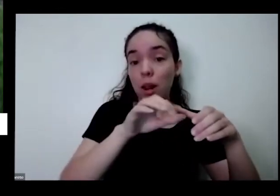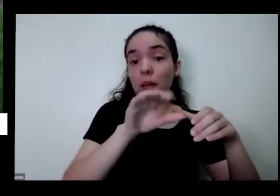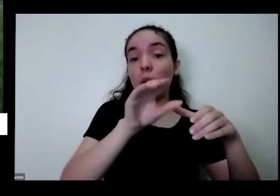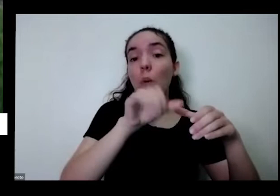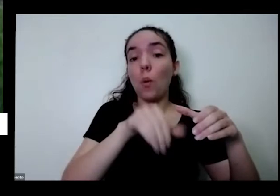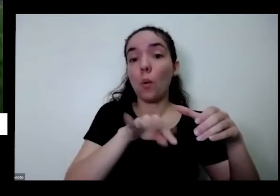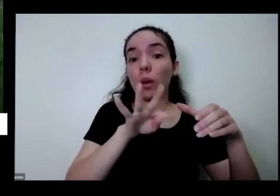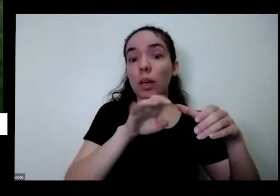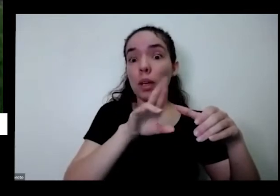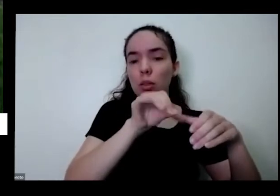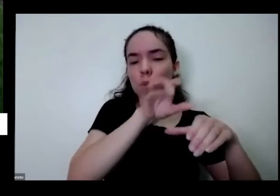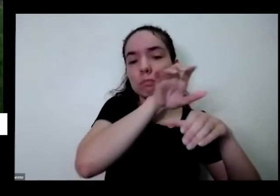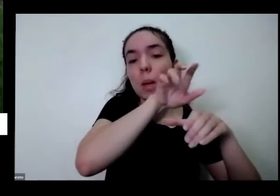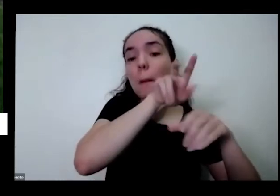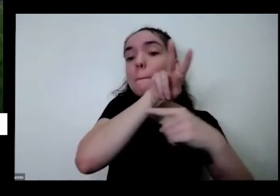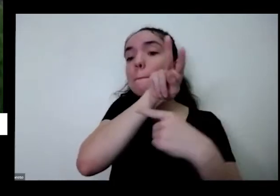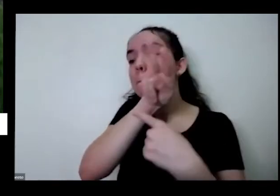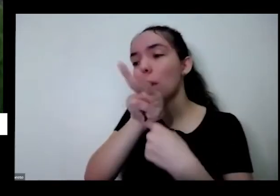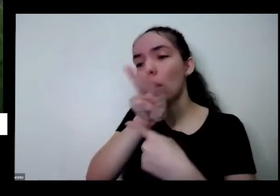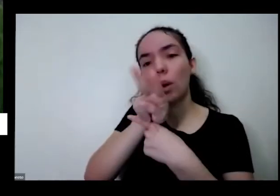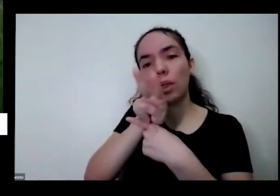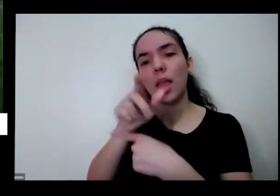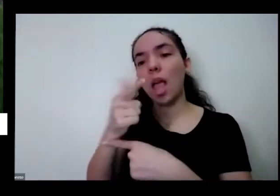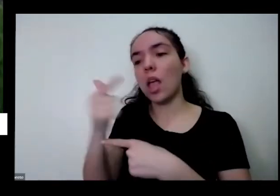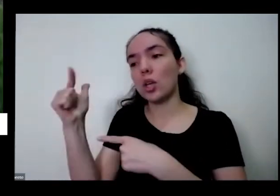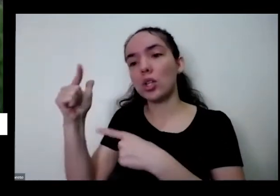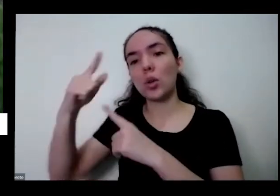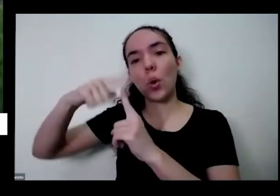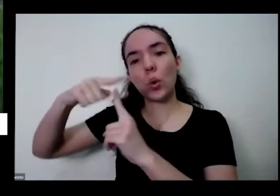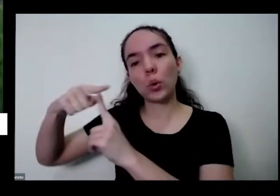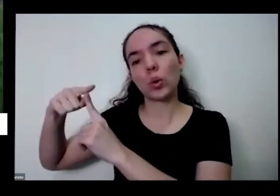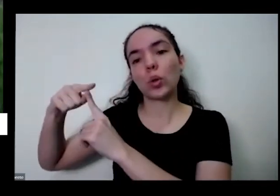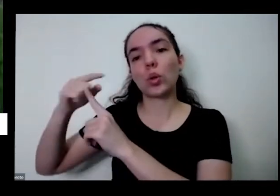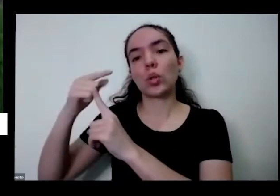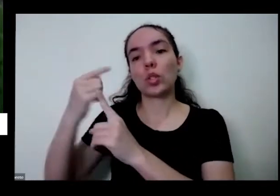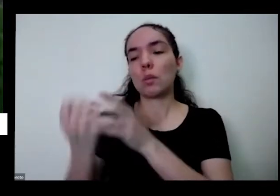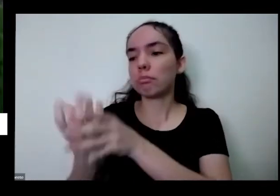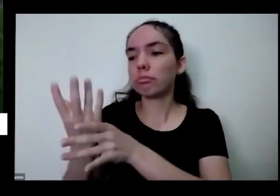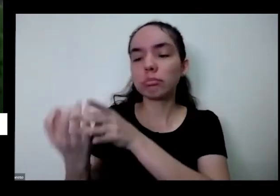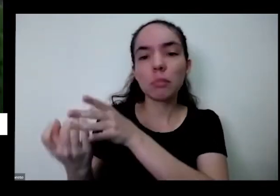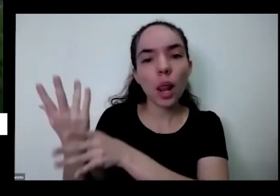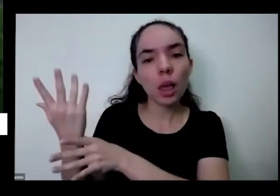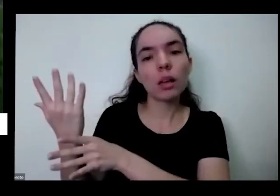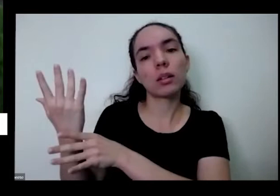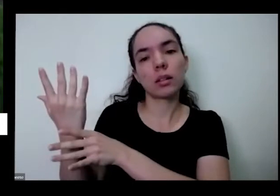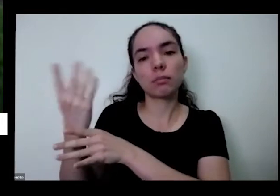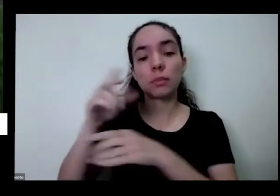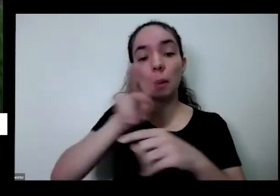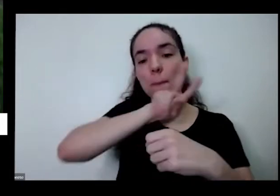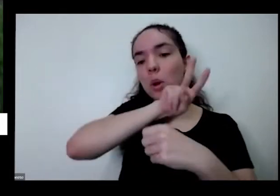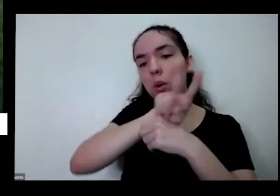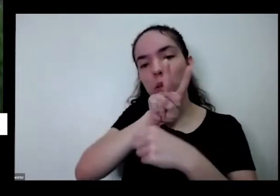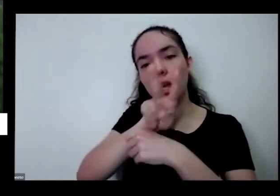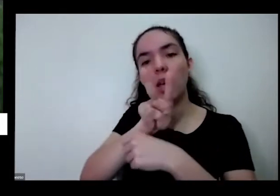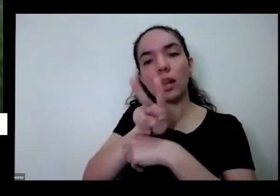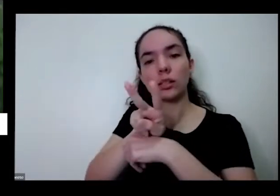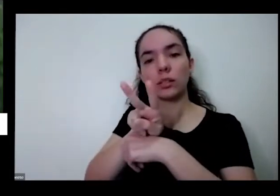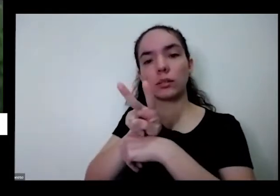que protege as plantas que estão em volta de certos de bichinhos e até de algumas doenças